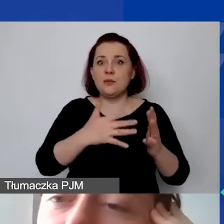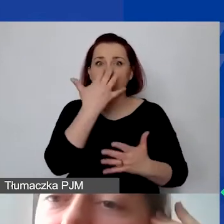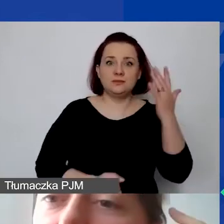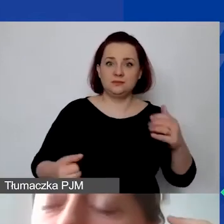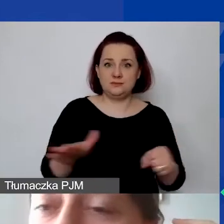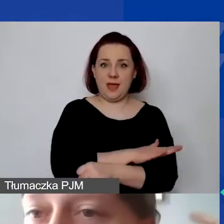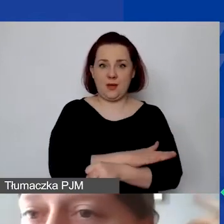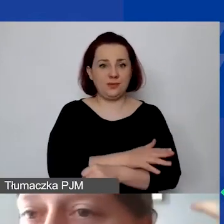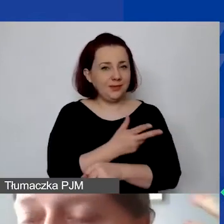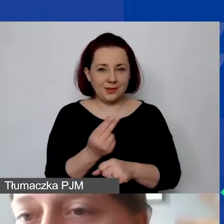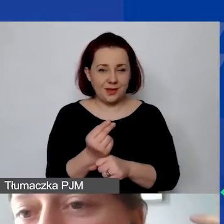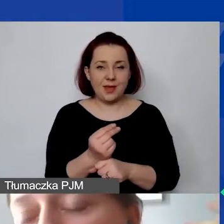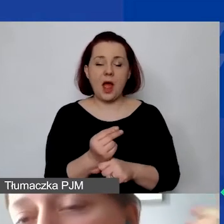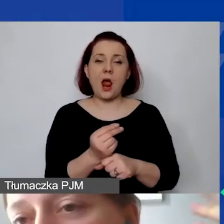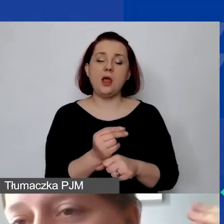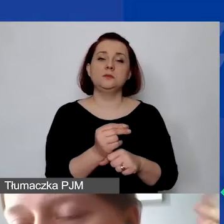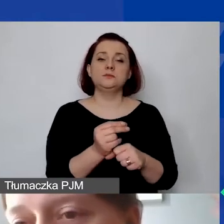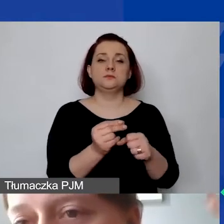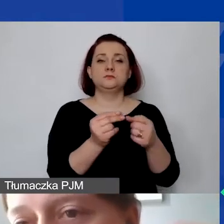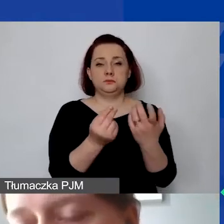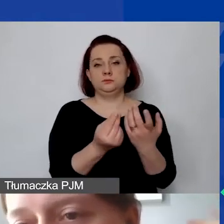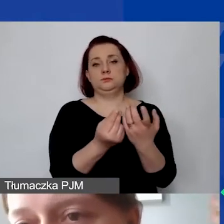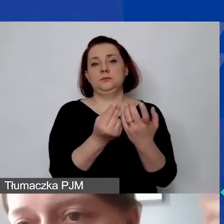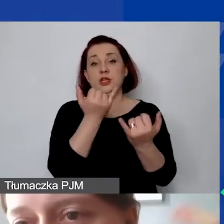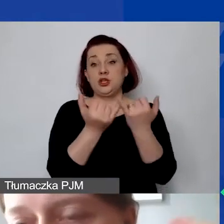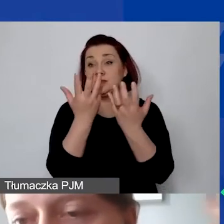Ale jest to tak zdefiniowane, żeby mogli państwo szczegółowo rozbić sobie,